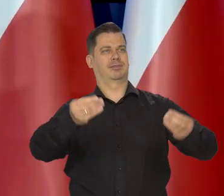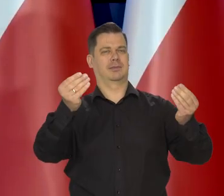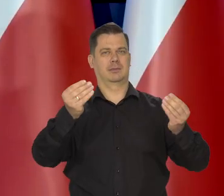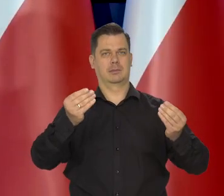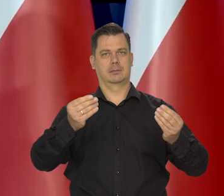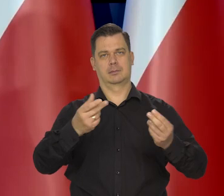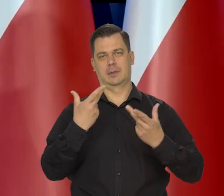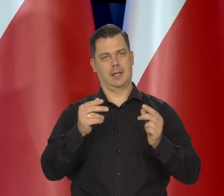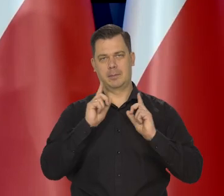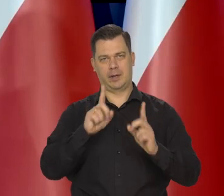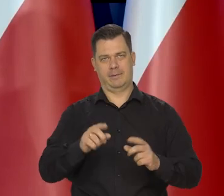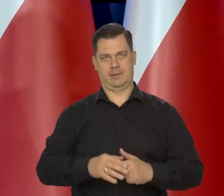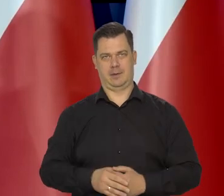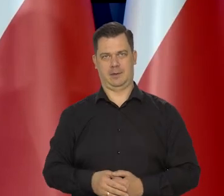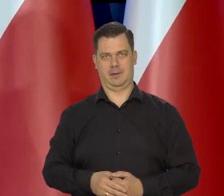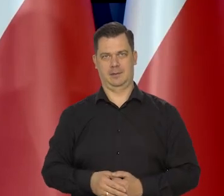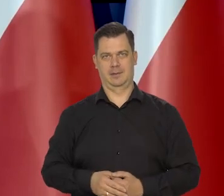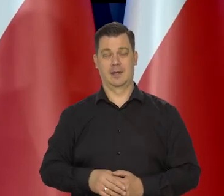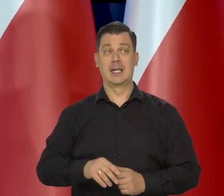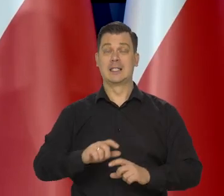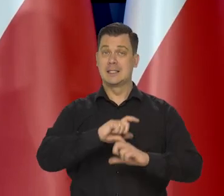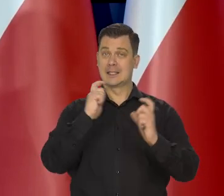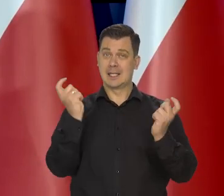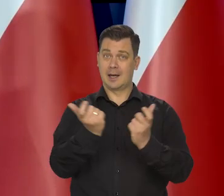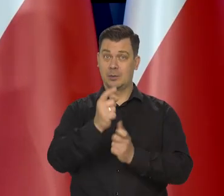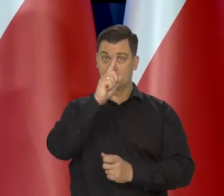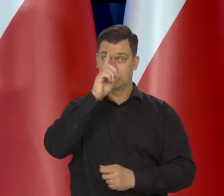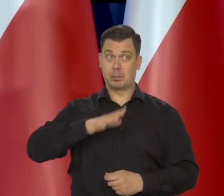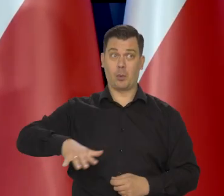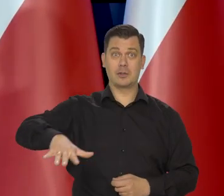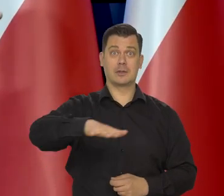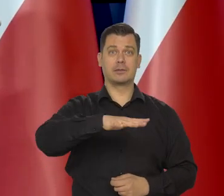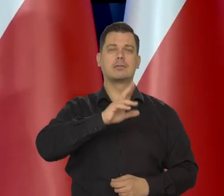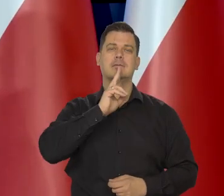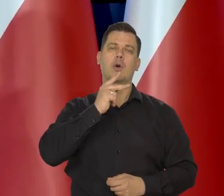Traktuje raczej społeczeństwo jak taką wielką rodzinę. Jest pewna odpowiedzialność.